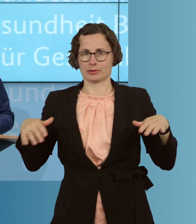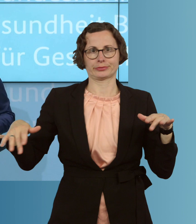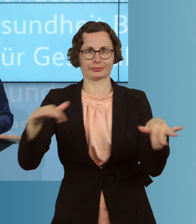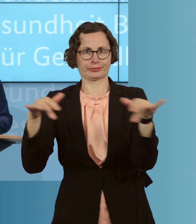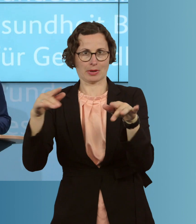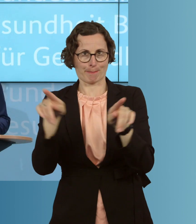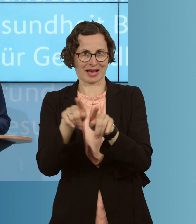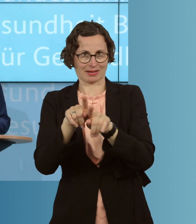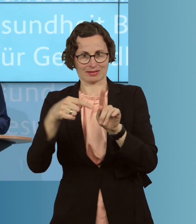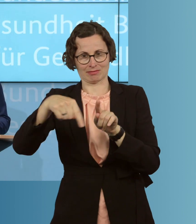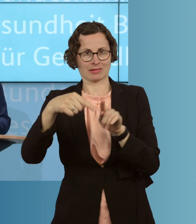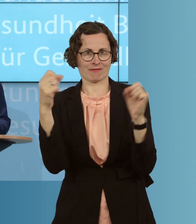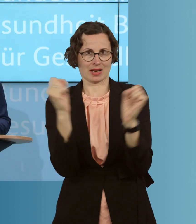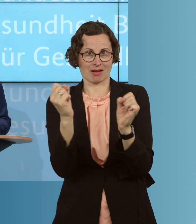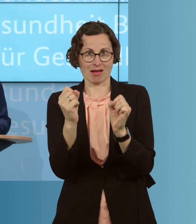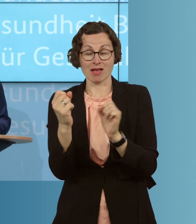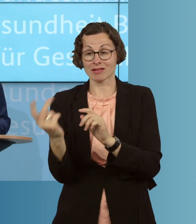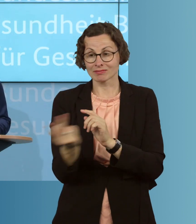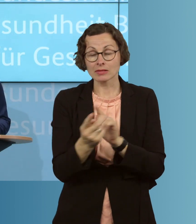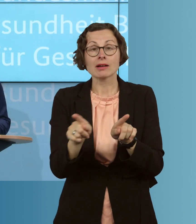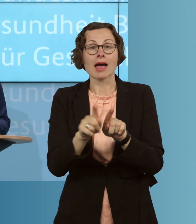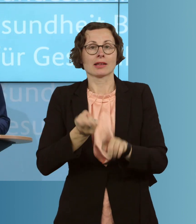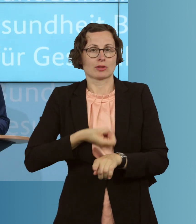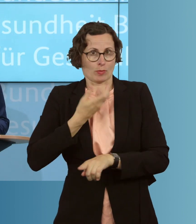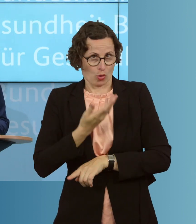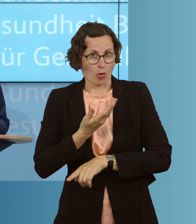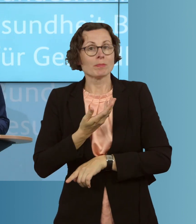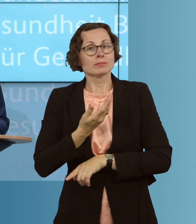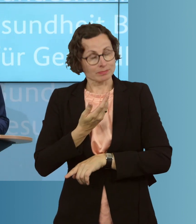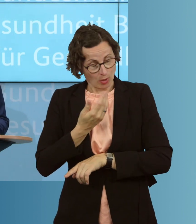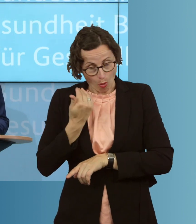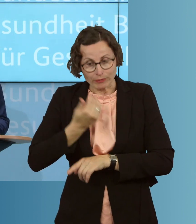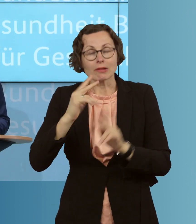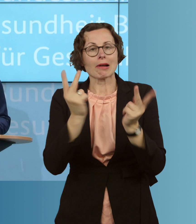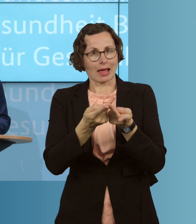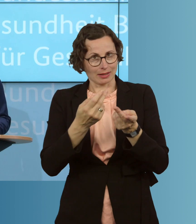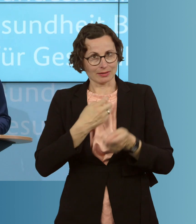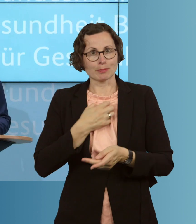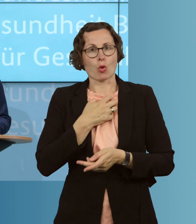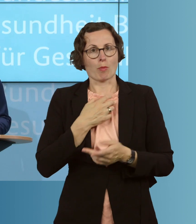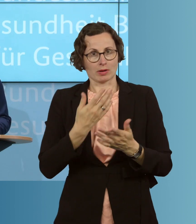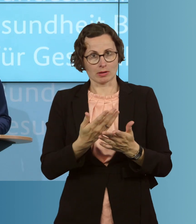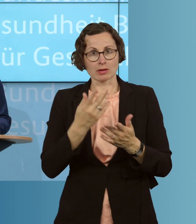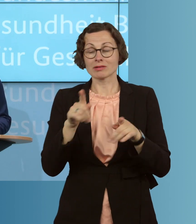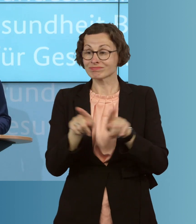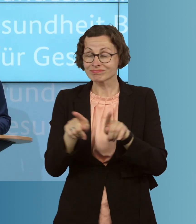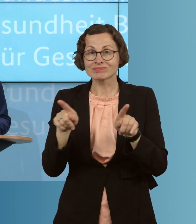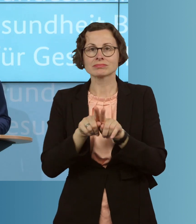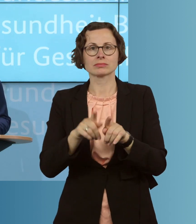hätten. Es sind dieselben Symptome an vielen Stellen, oder die gleichen an vielen Stellen, es sind die gleichen Intensiv- und Beatmungskapazitäten